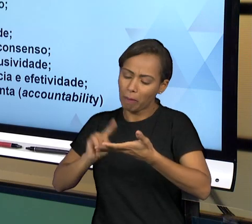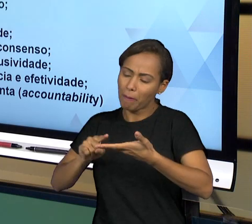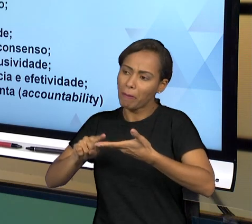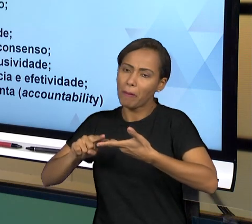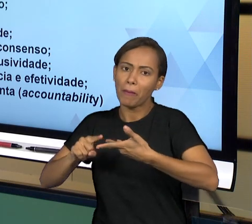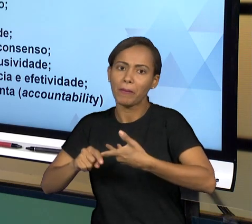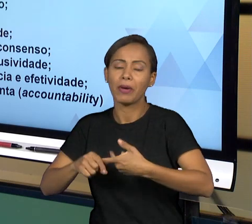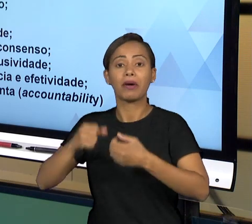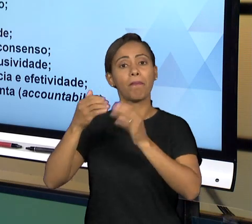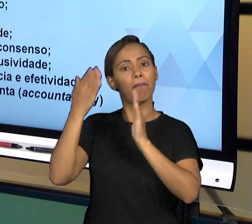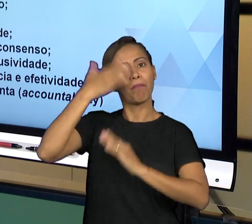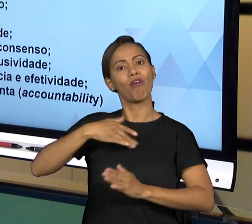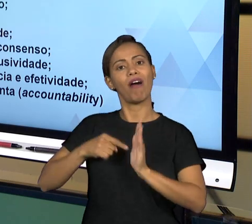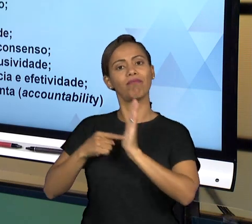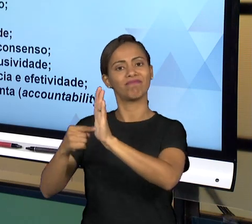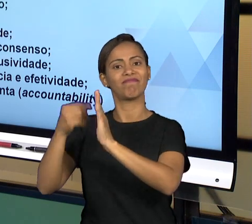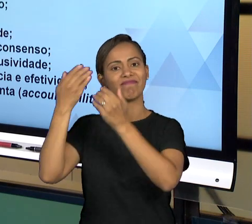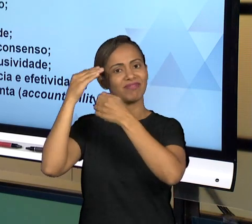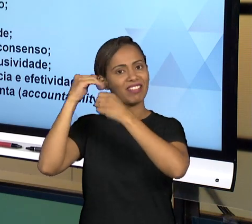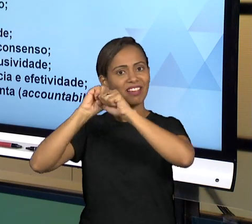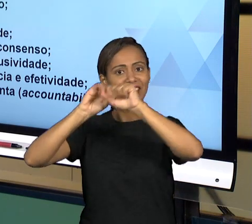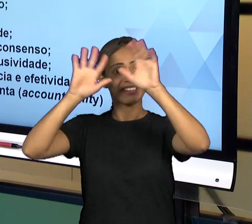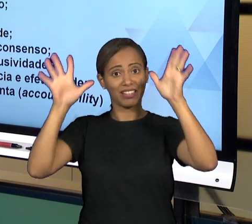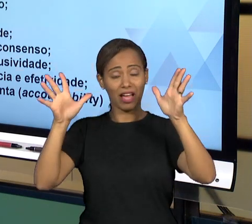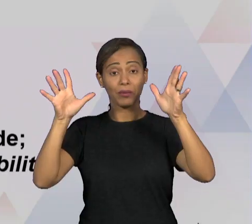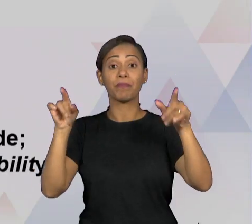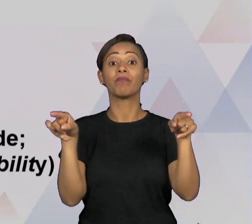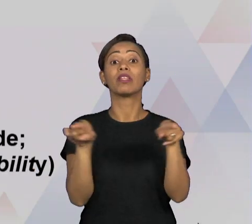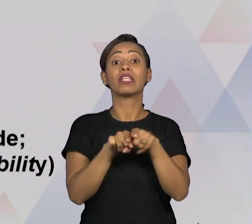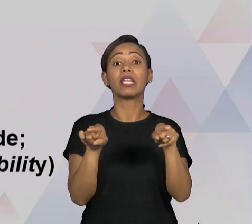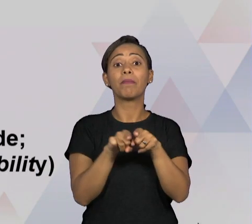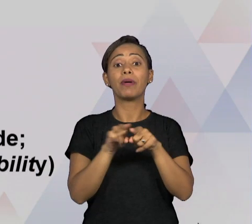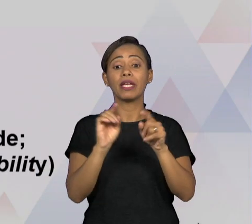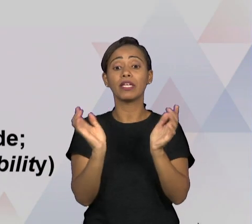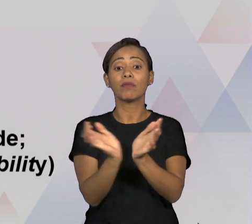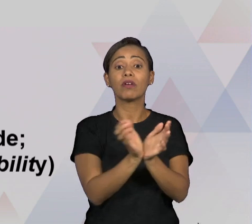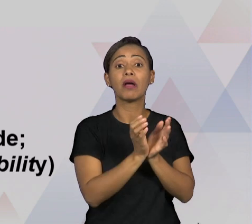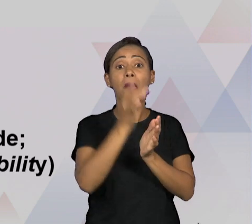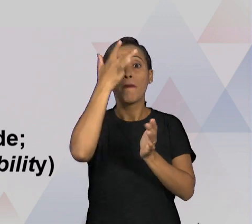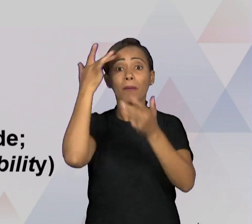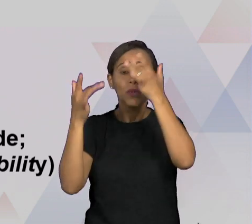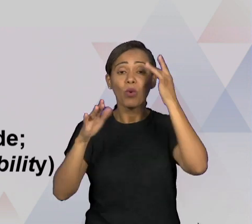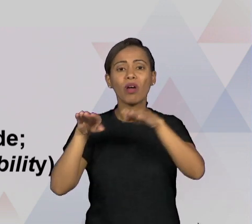POSSÍVEL PELO COLEGIADO; IGUALDADE E INCLUSIVIDADE, ENTÃO TRATAR A TODOS POR IGUAL,